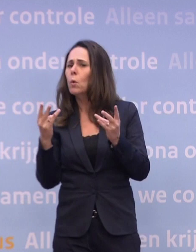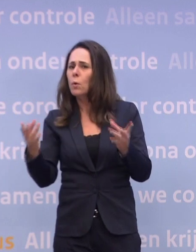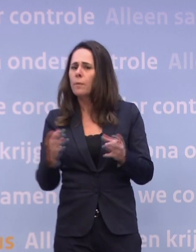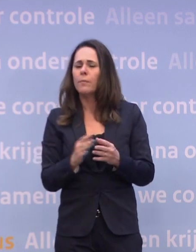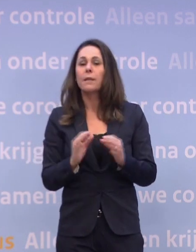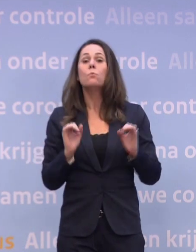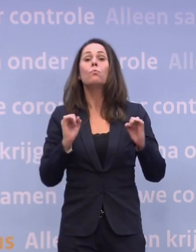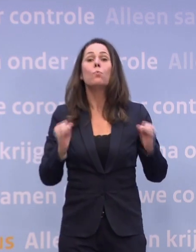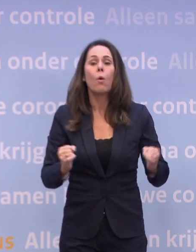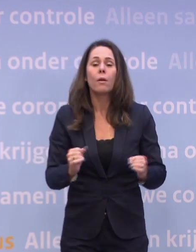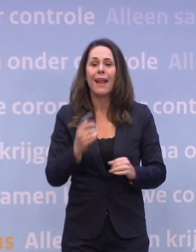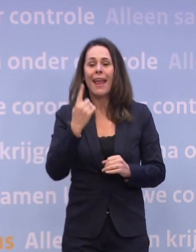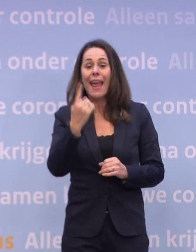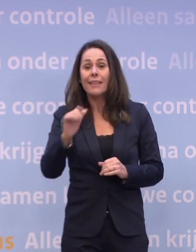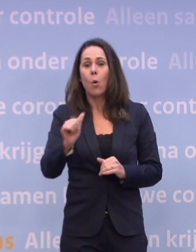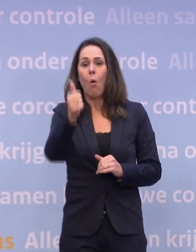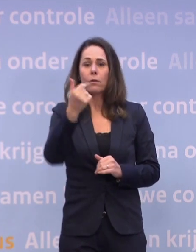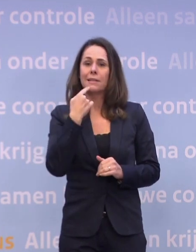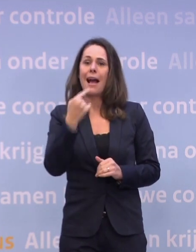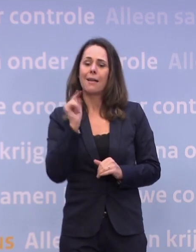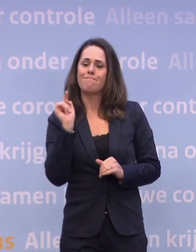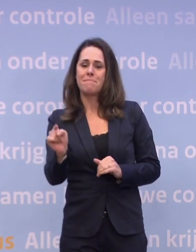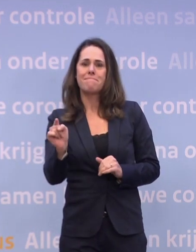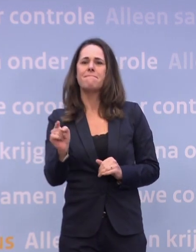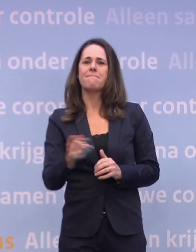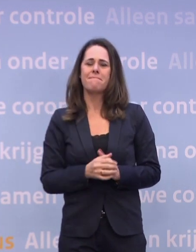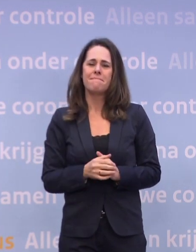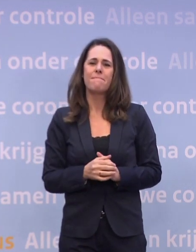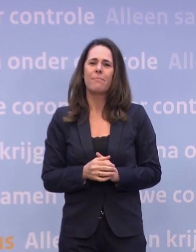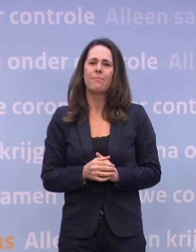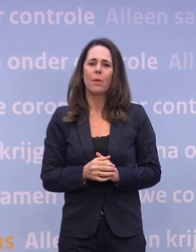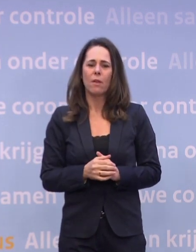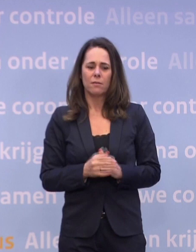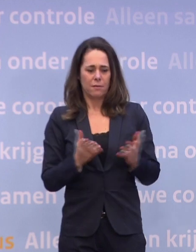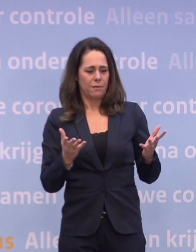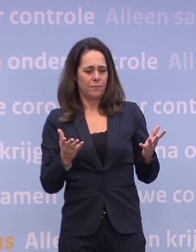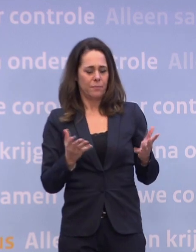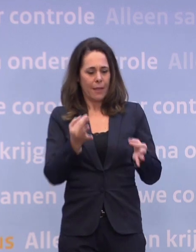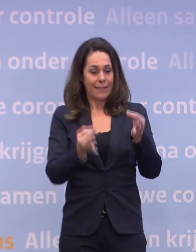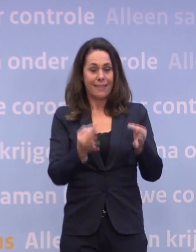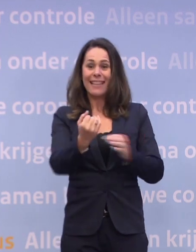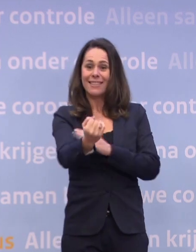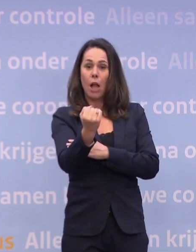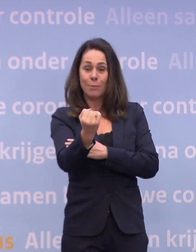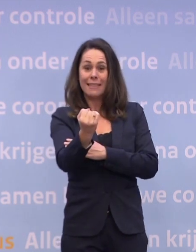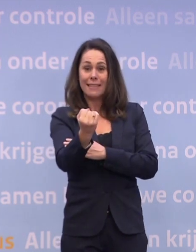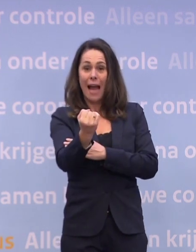...om daar één oorzaak voor aan te wijzen, omdat daar natuurlijk ook onder zit... ...de mate waarin de testcapaciteit ruimschoots voorhanden is...